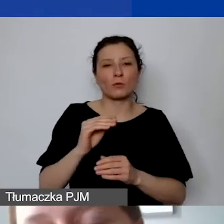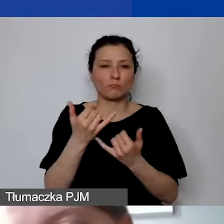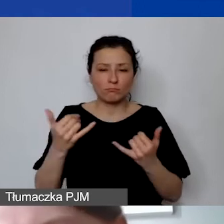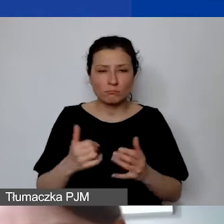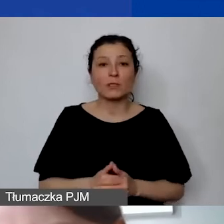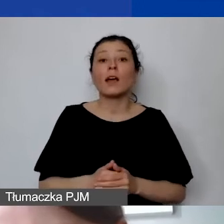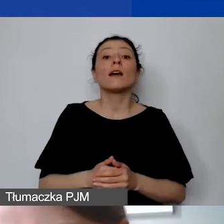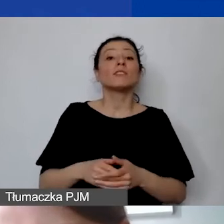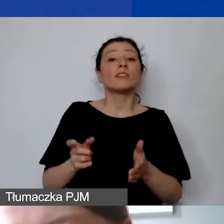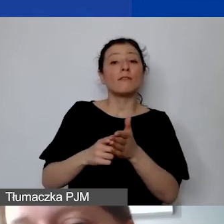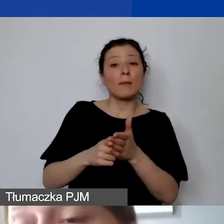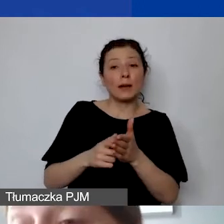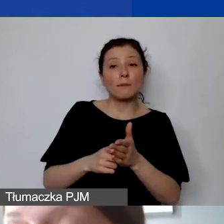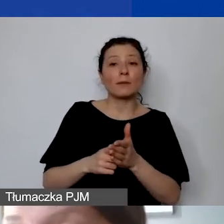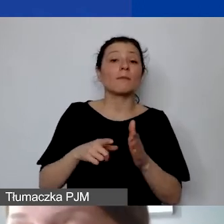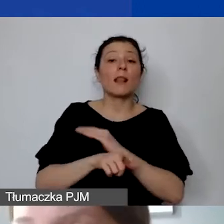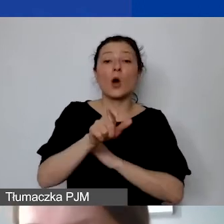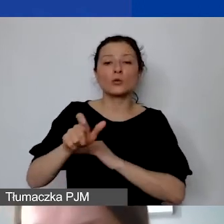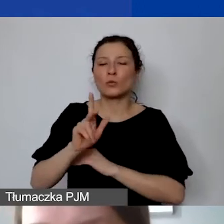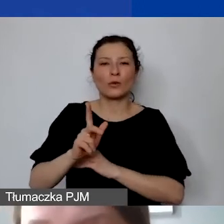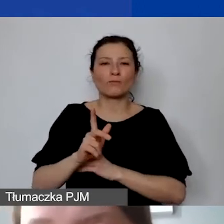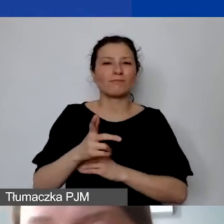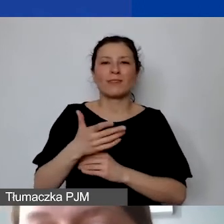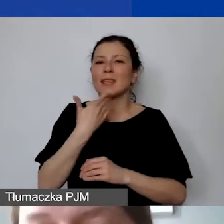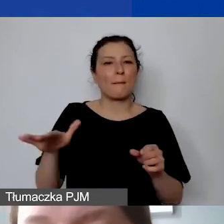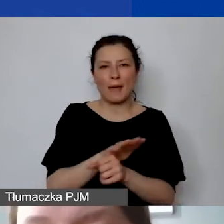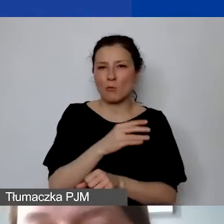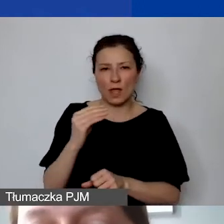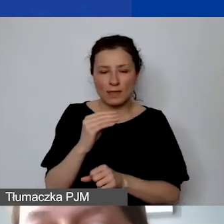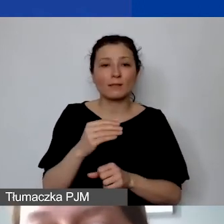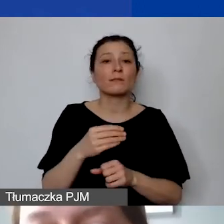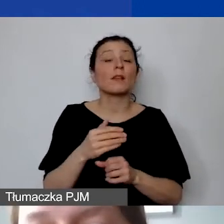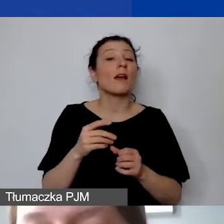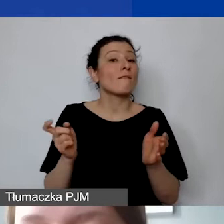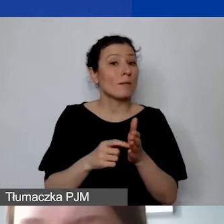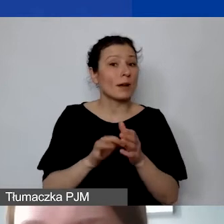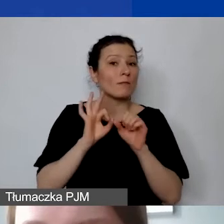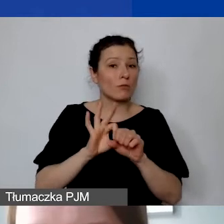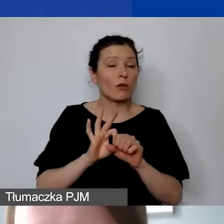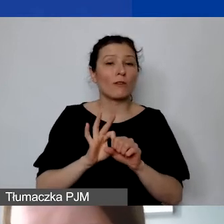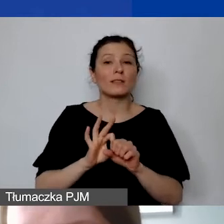czy na etacie w niepełnym wymiarze, czy osób pracujących na zlecenie, prowadzenia ewidencji czasu pracy.